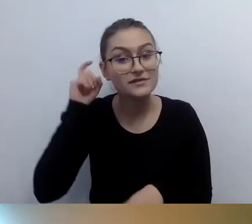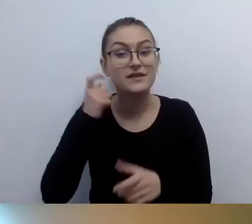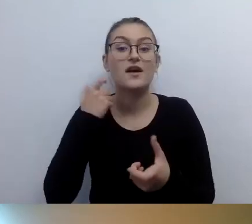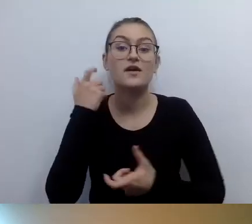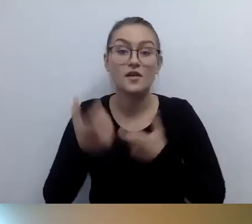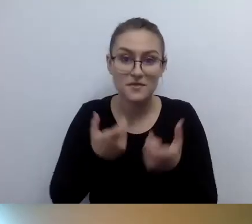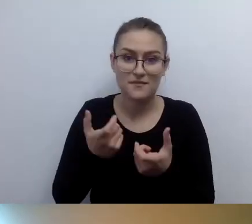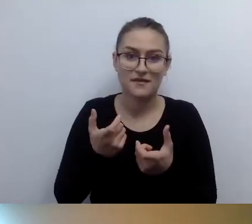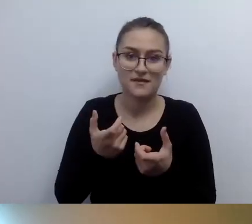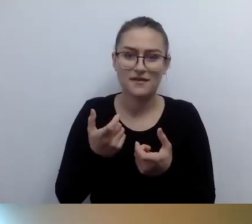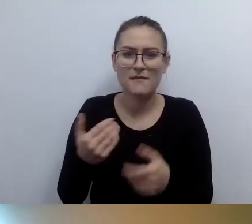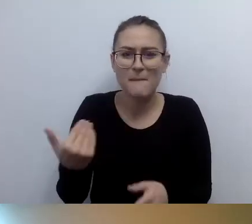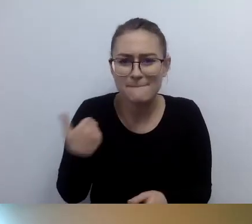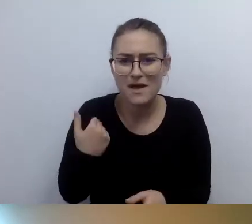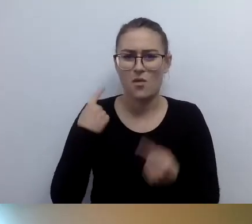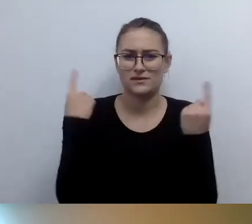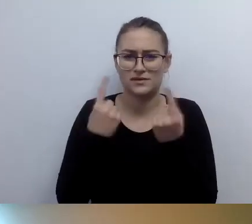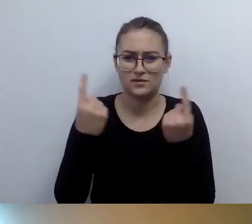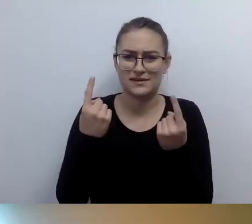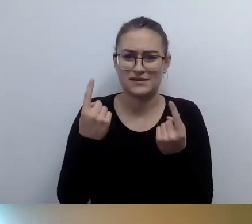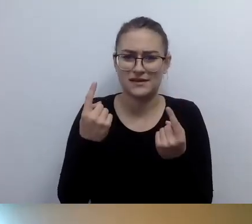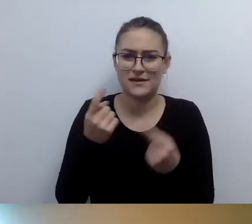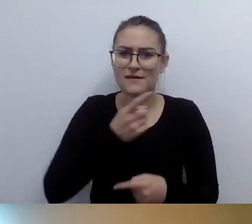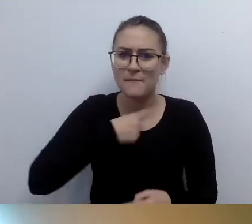O co tu chodzi? Czy to znaczy, że sprzęt będzie wadliwy?